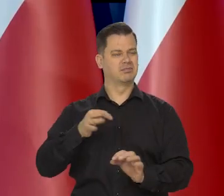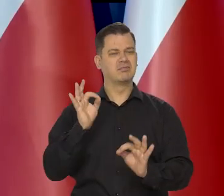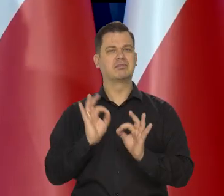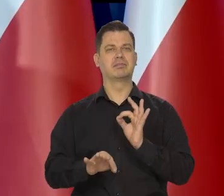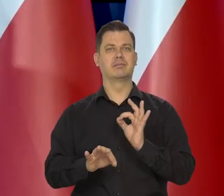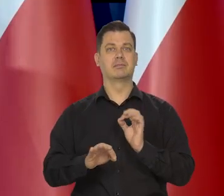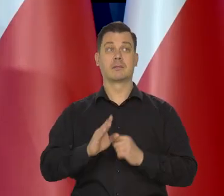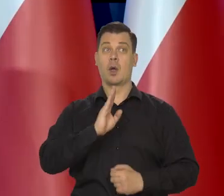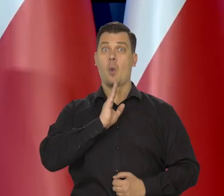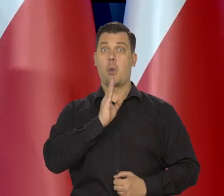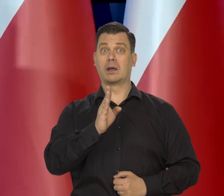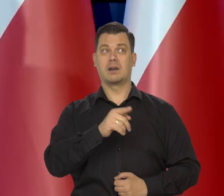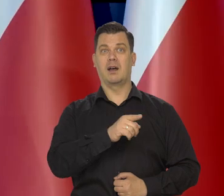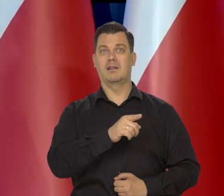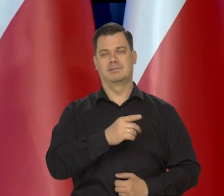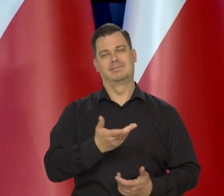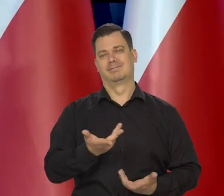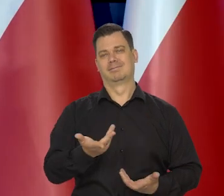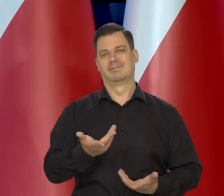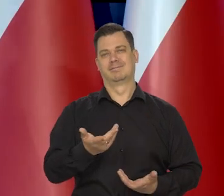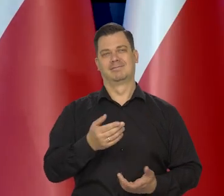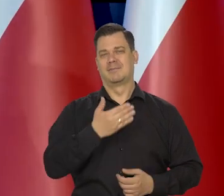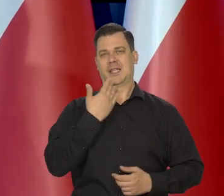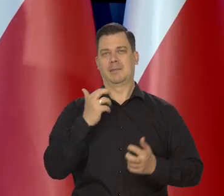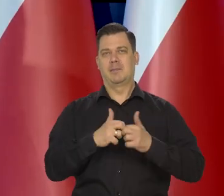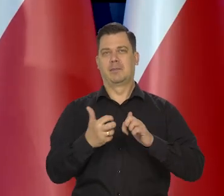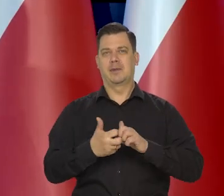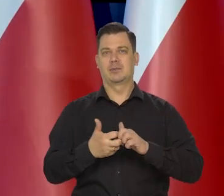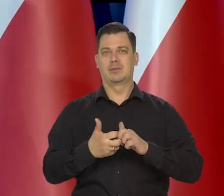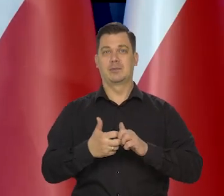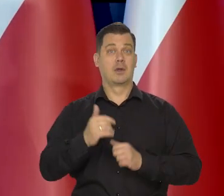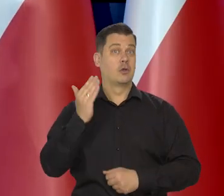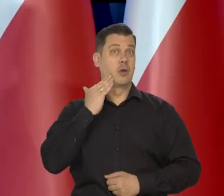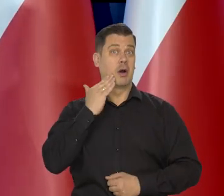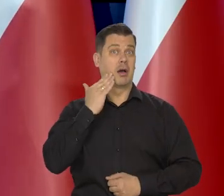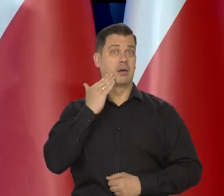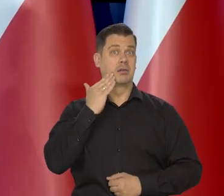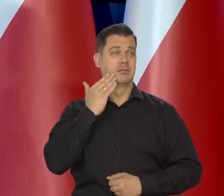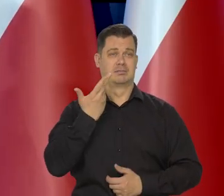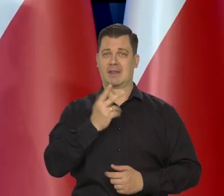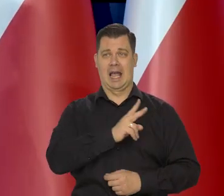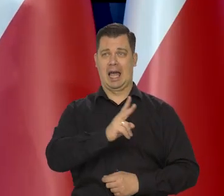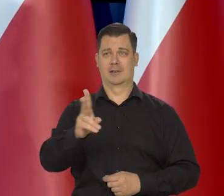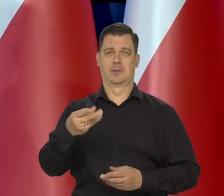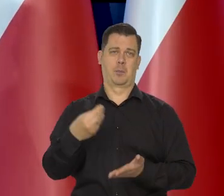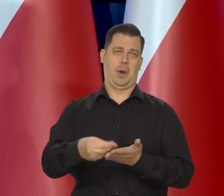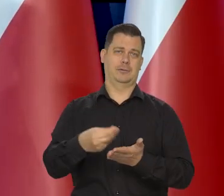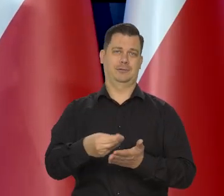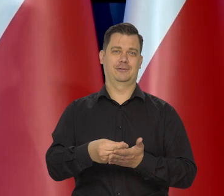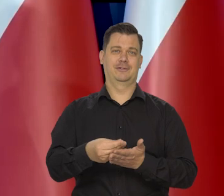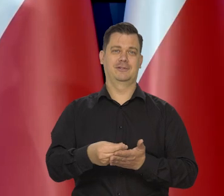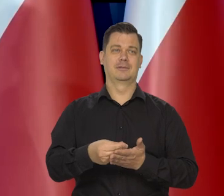Ameryka się nie kłopocze specjalnie, bo dolar jest akceptowany powszechnie i będzie,